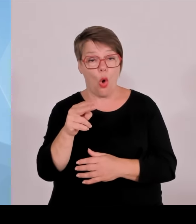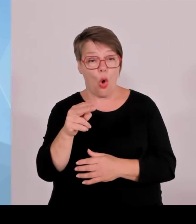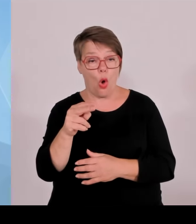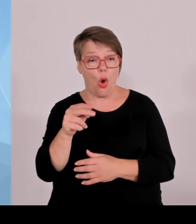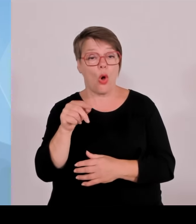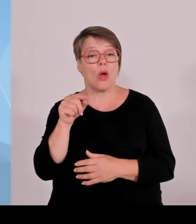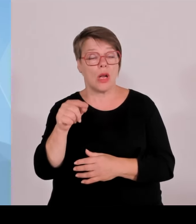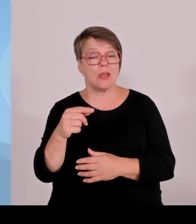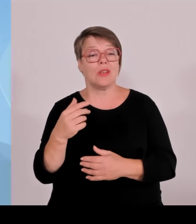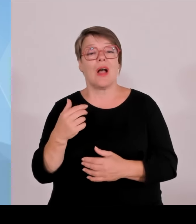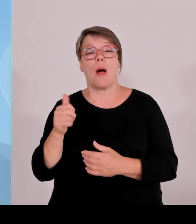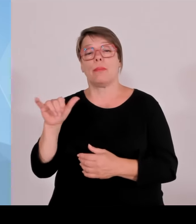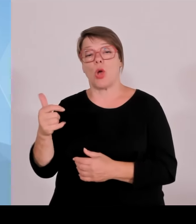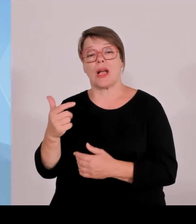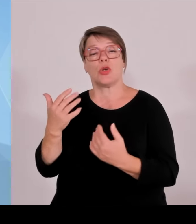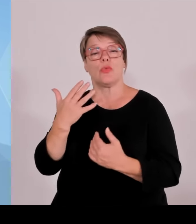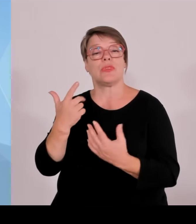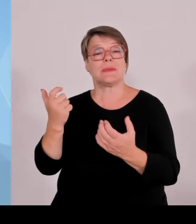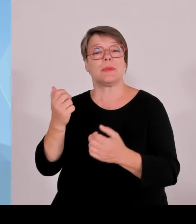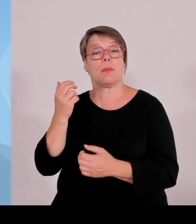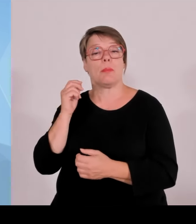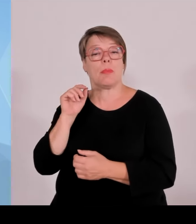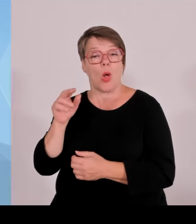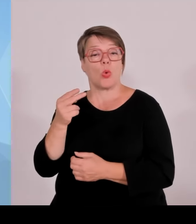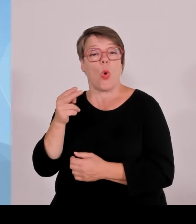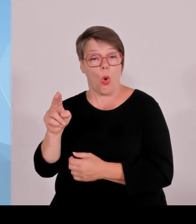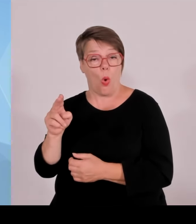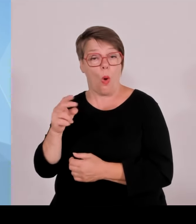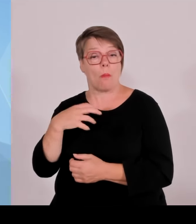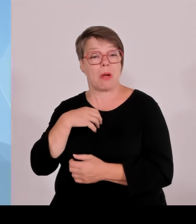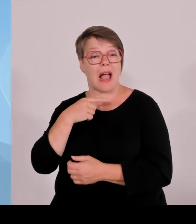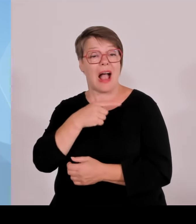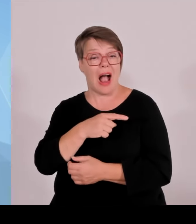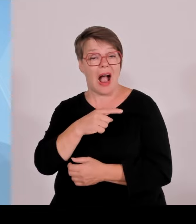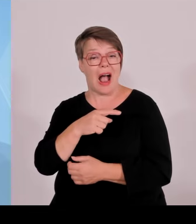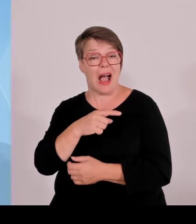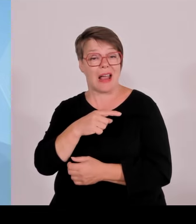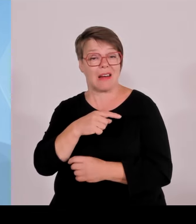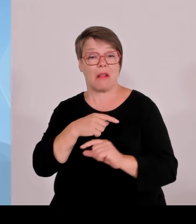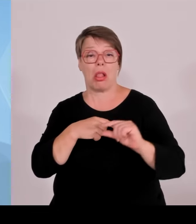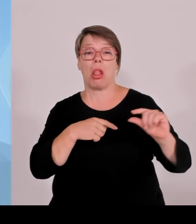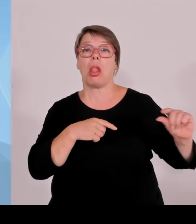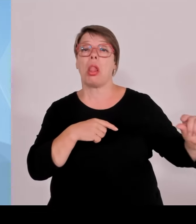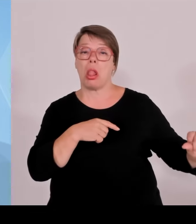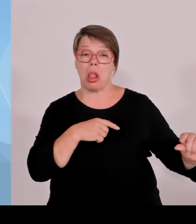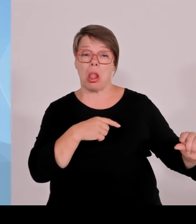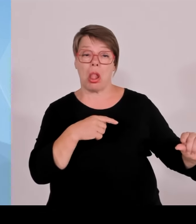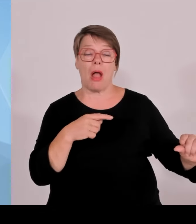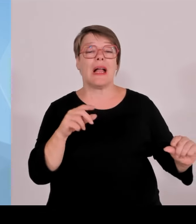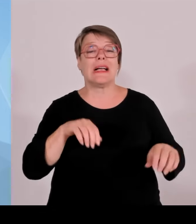Verständnis hier gearbeitet wird. Das sehen wir in anderen Bereichen auch, wenn beschlossen wird, die Max